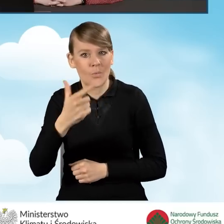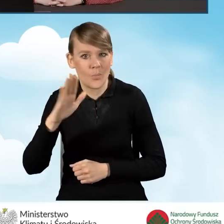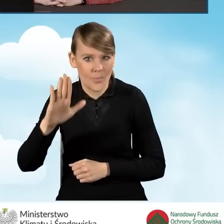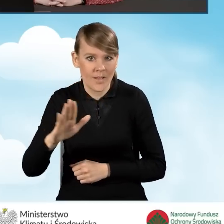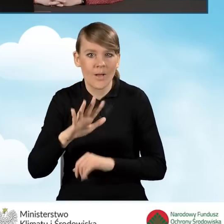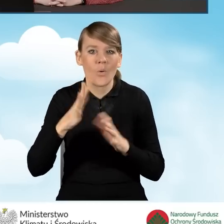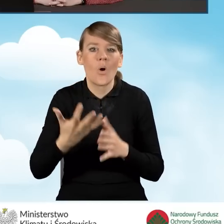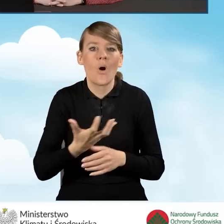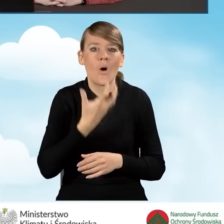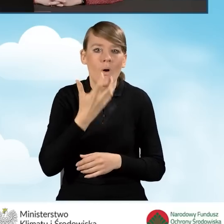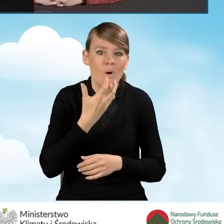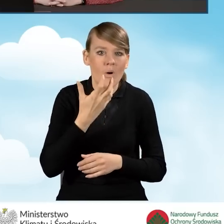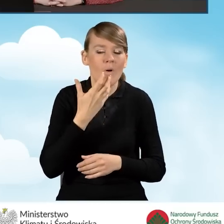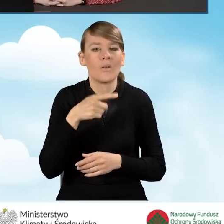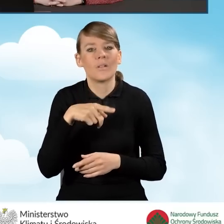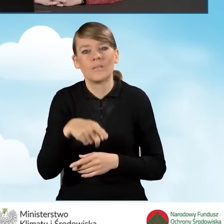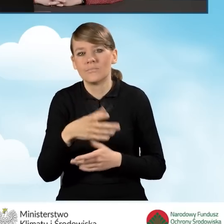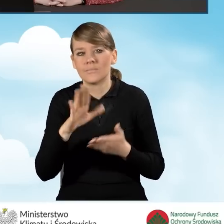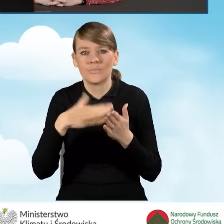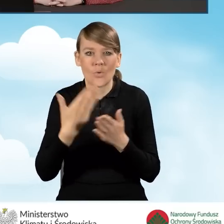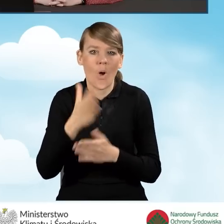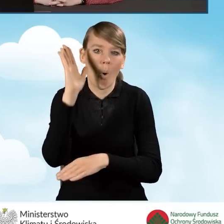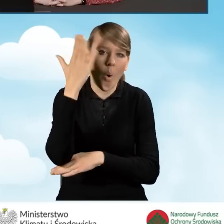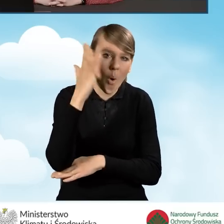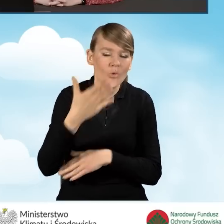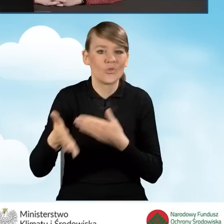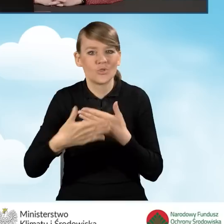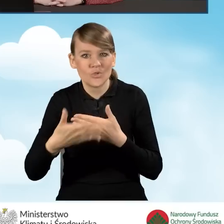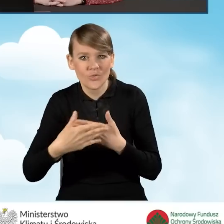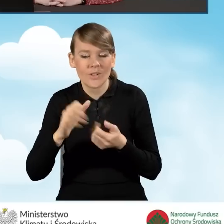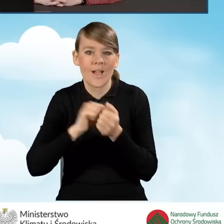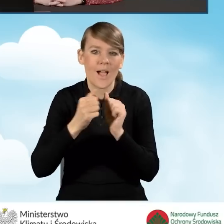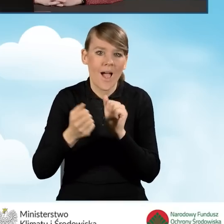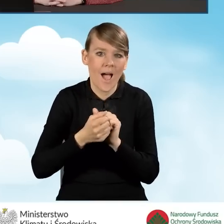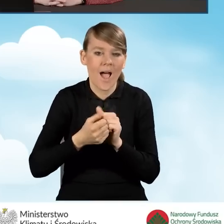czyli na ocieplenie przegród budowlanych, stolarki okiennej i drzwiowej bądź też bram garażowych.